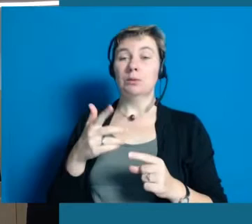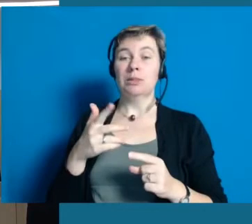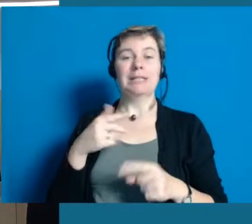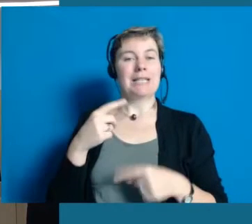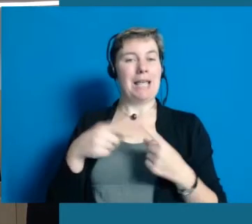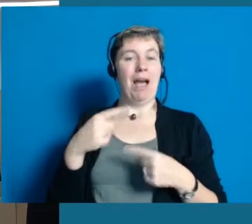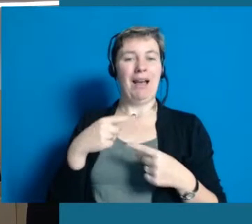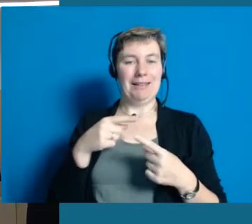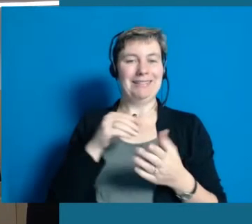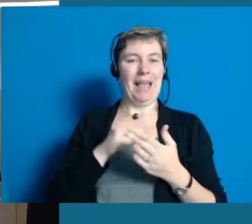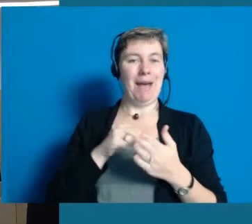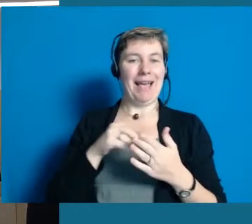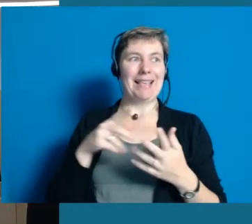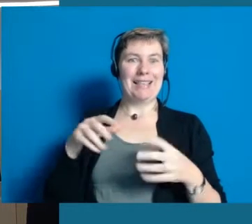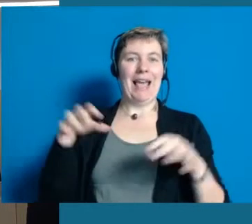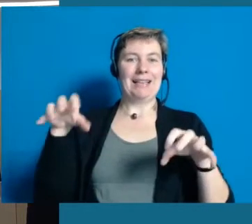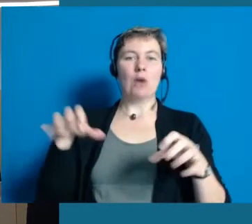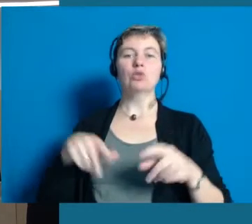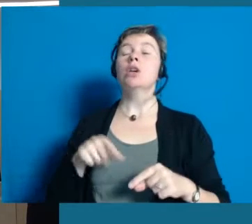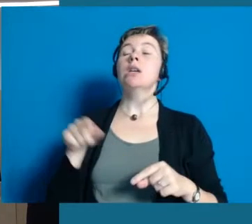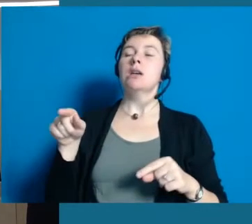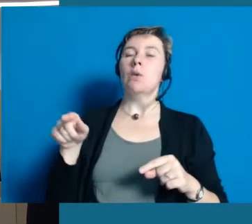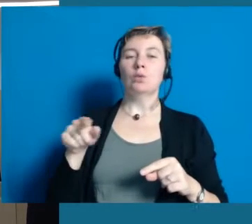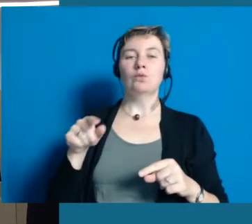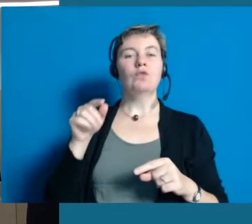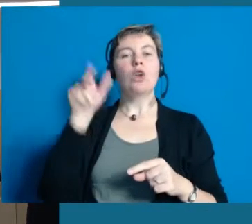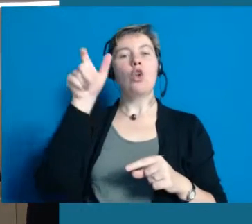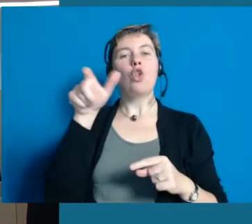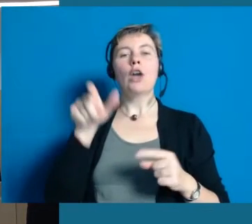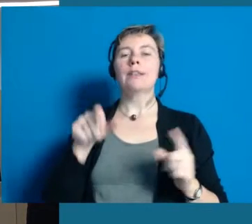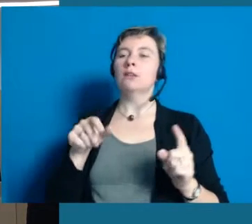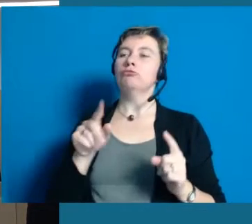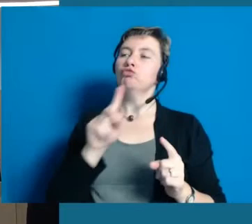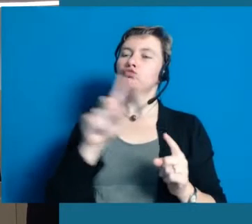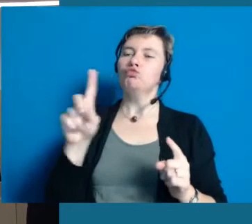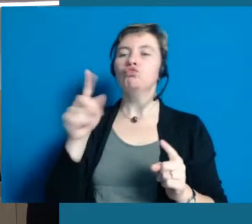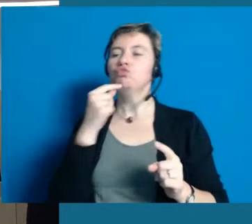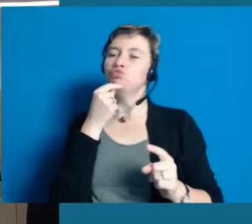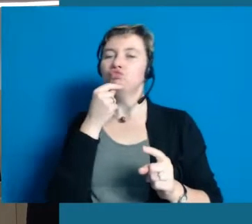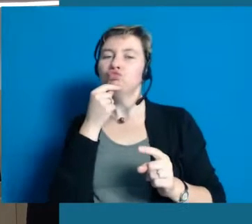Und sie ist mit dabei und fotografiert, wenn Leute auf der Couch sitzen und interviewt werden.